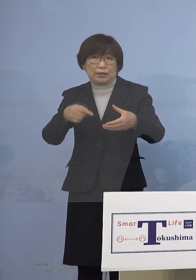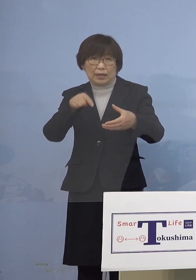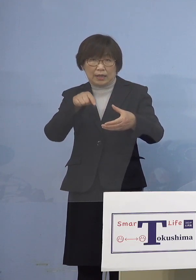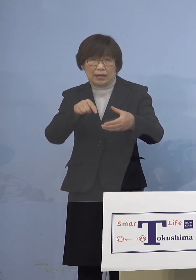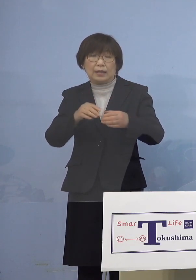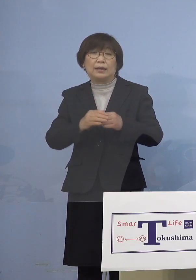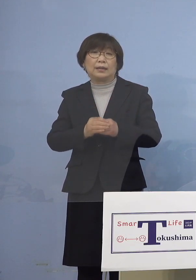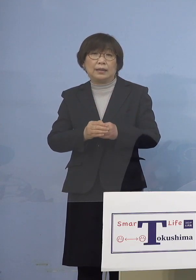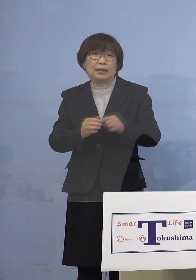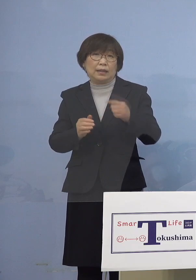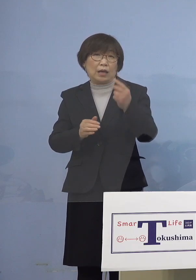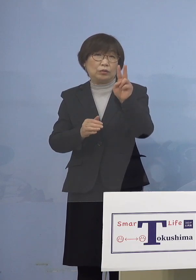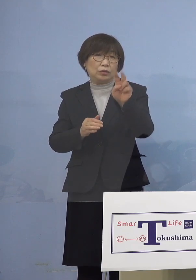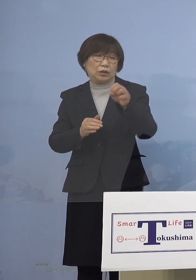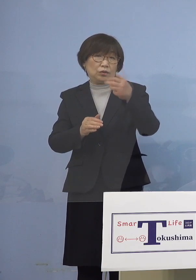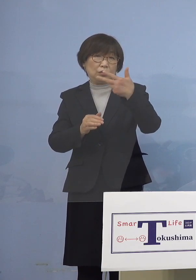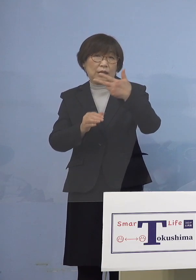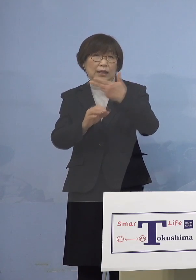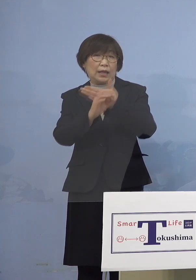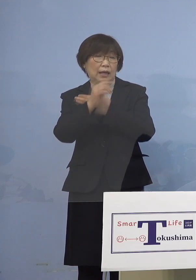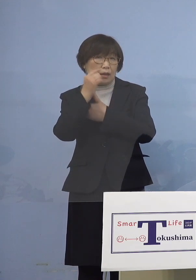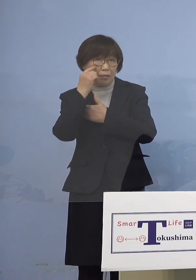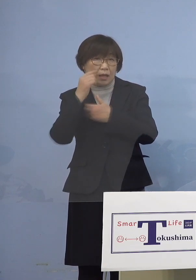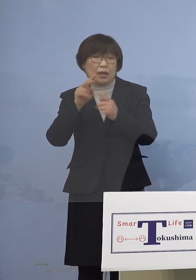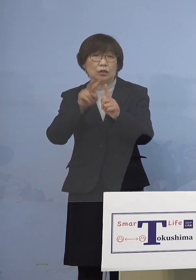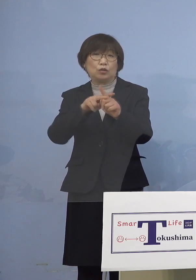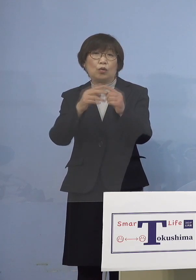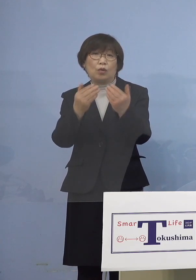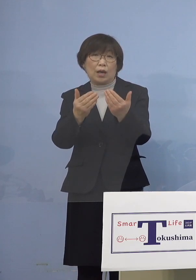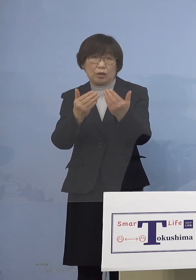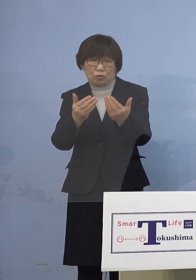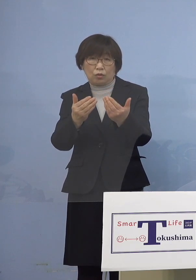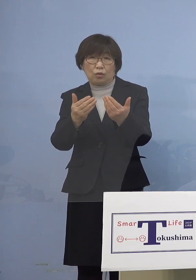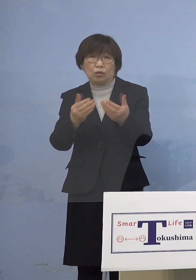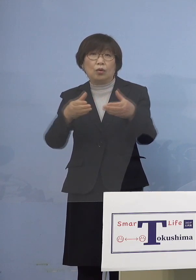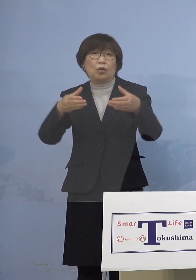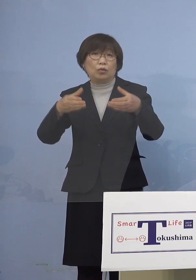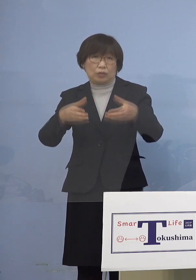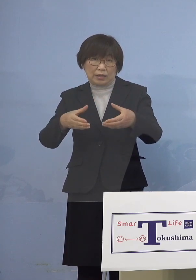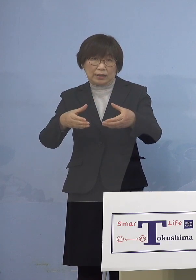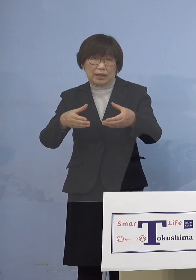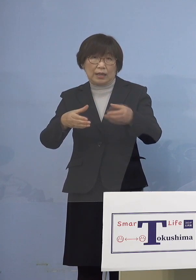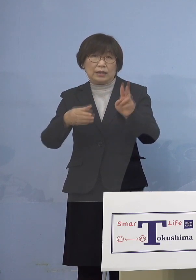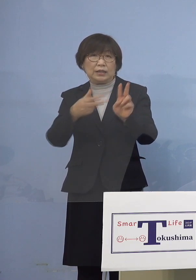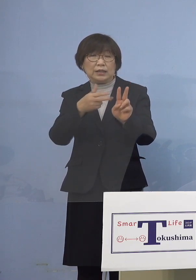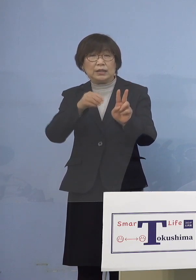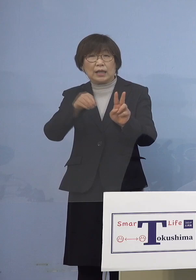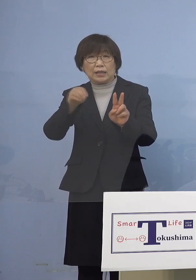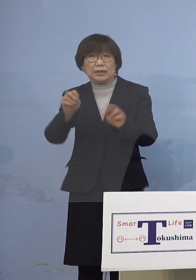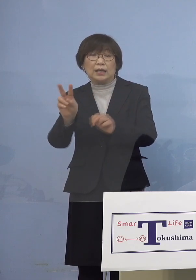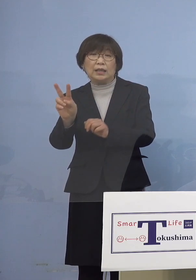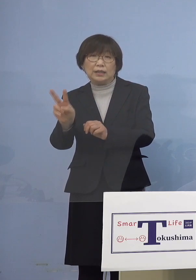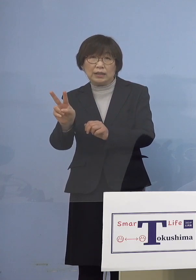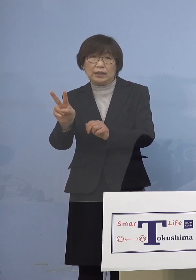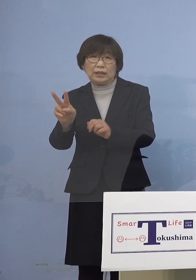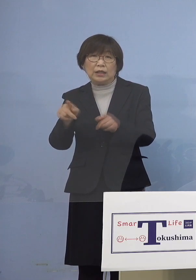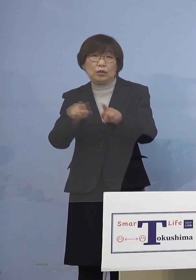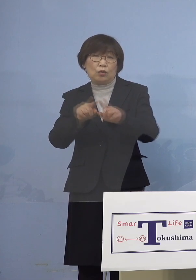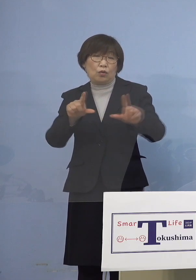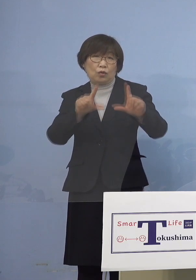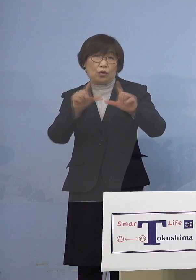「127例目小学校関連クラスター」 二次感染2名同居のご家族を加え